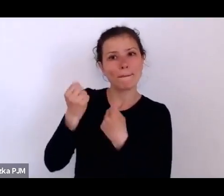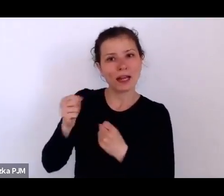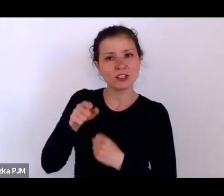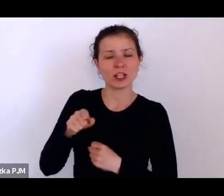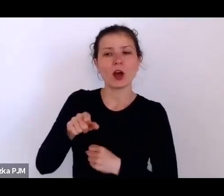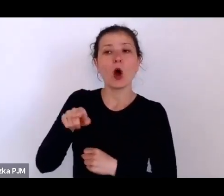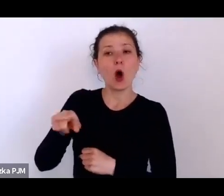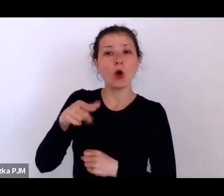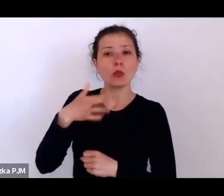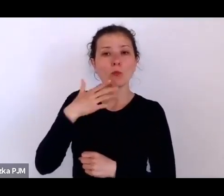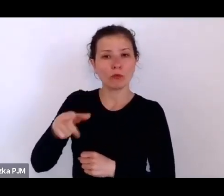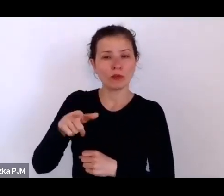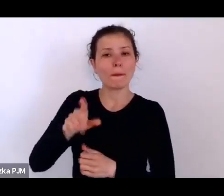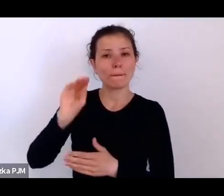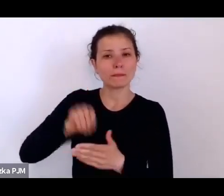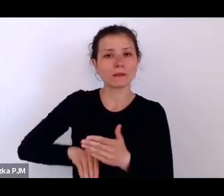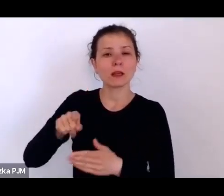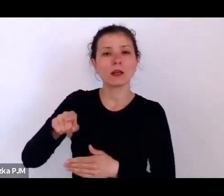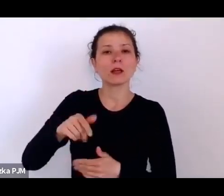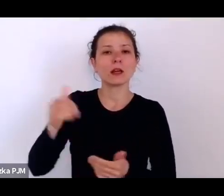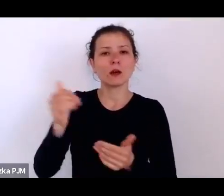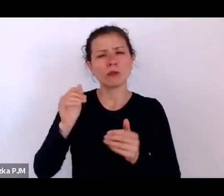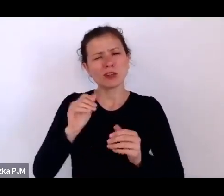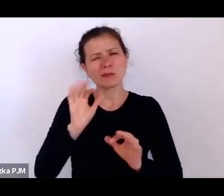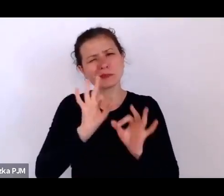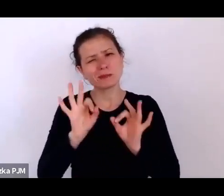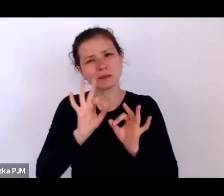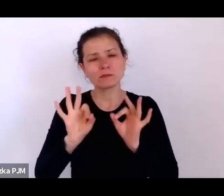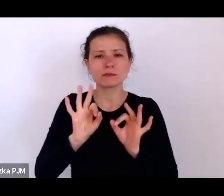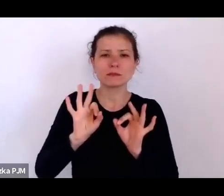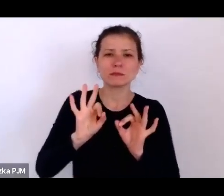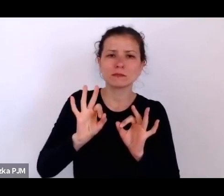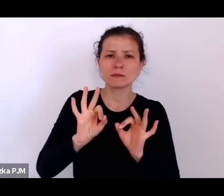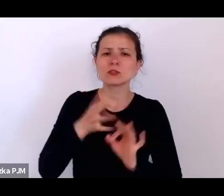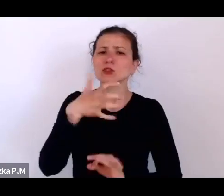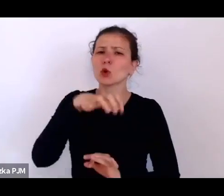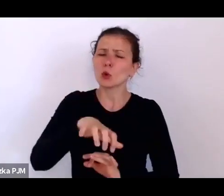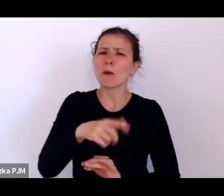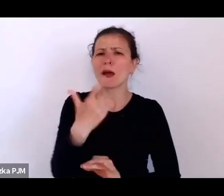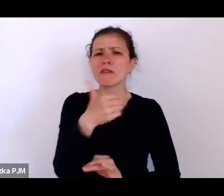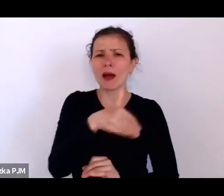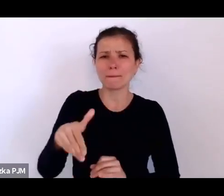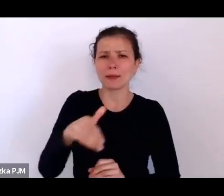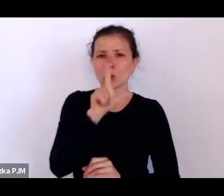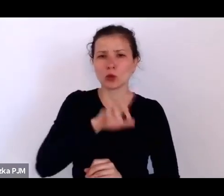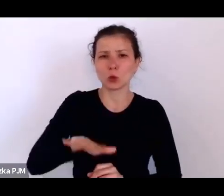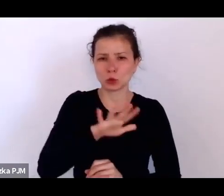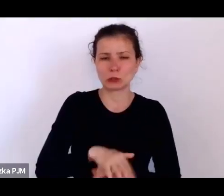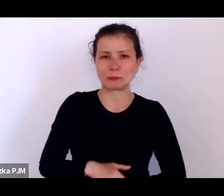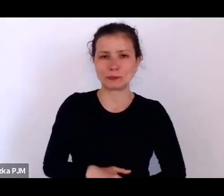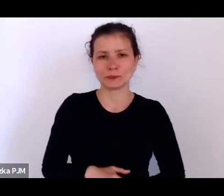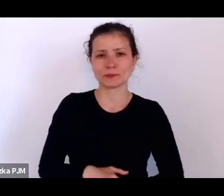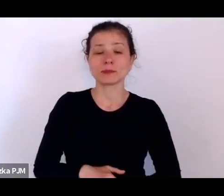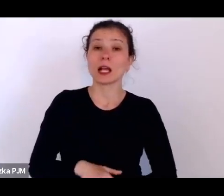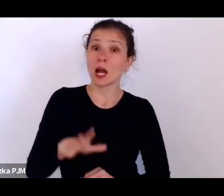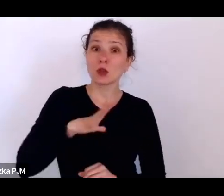że można szacować taką grupę na 2 miliony ludzie, ale to byli też ludzie de facto głodujący